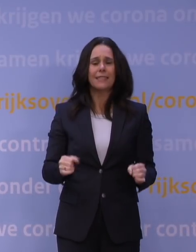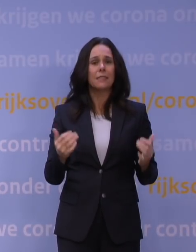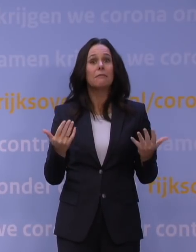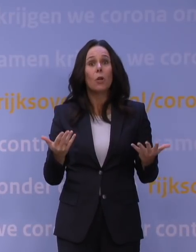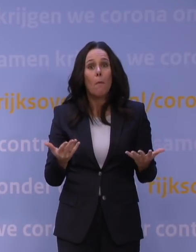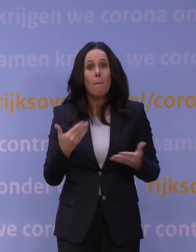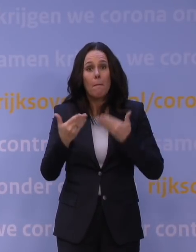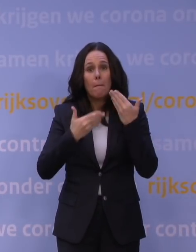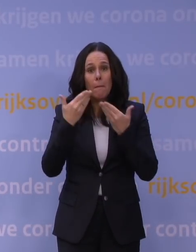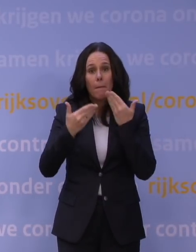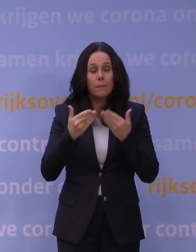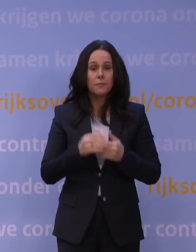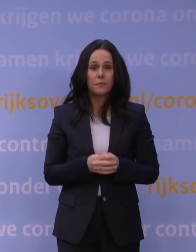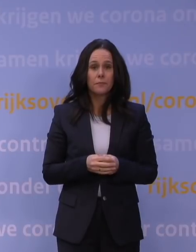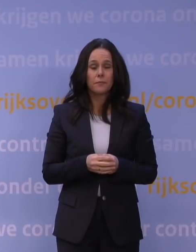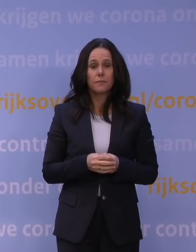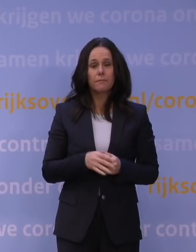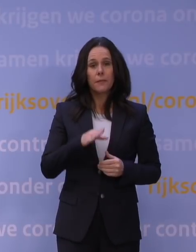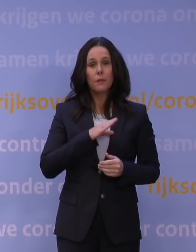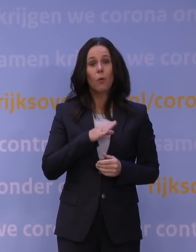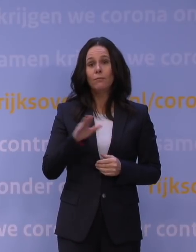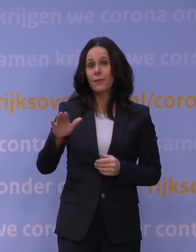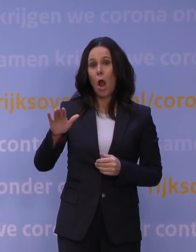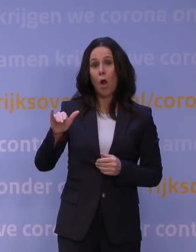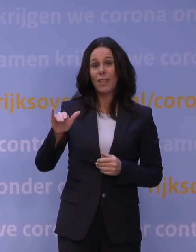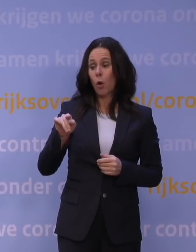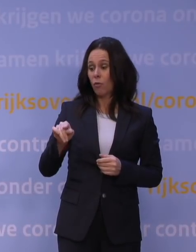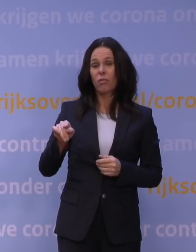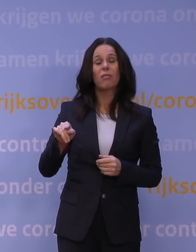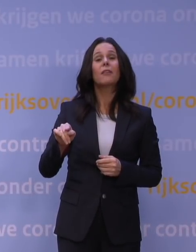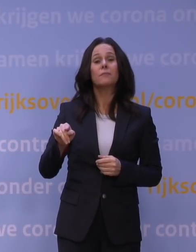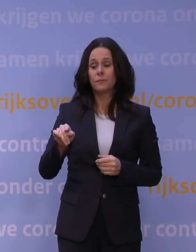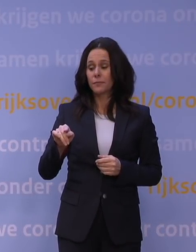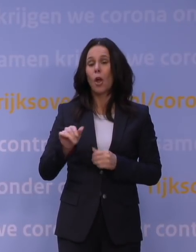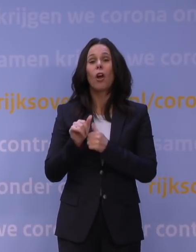en ook waar we vanwege omikron rekening mee moeten houden in de ziekenhuizen.